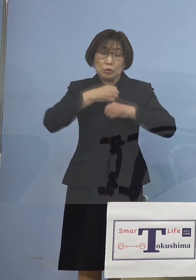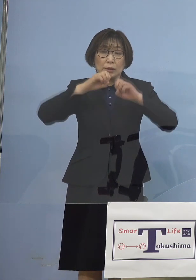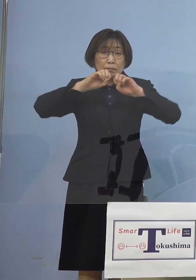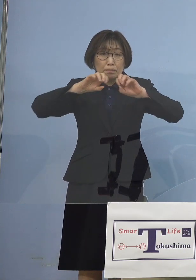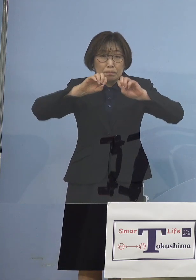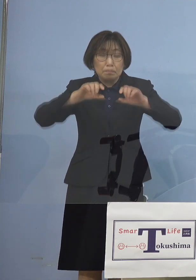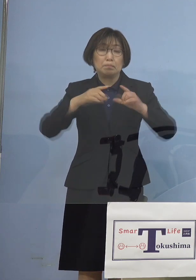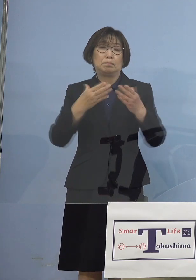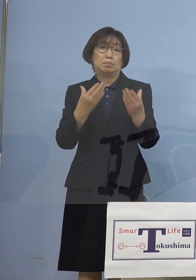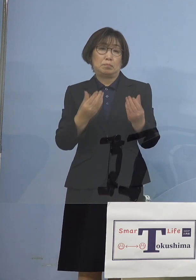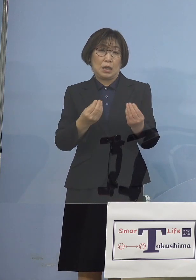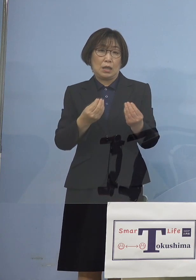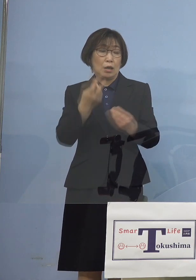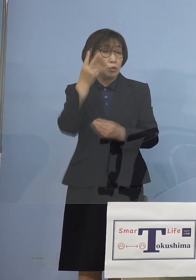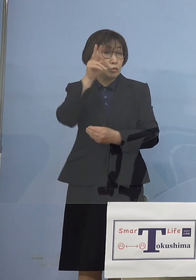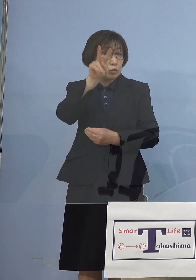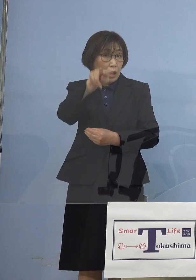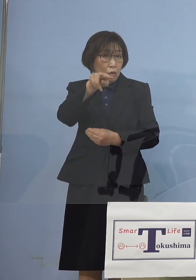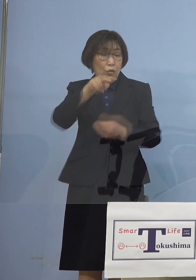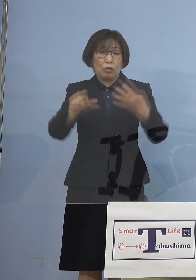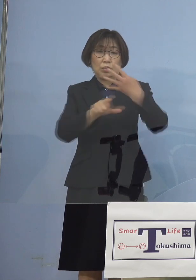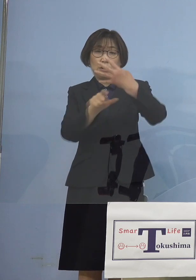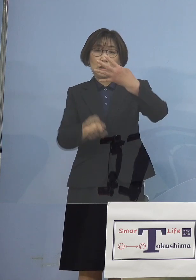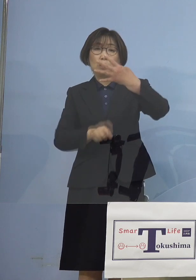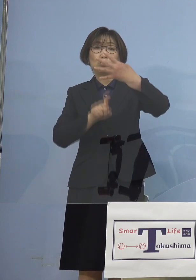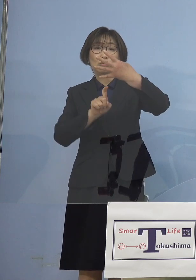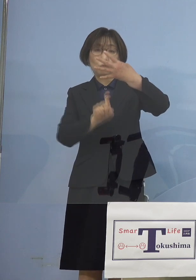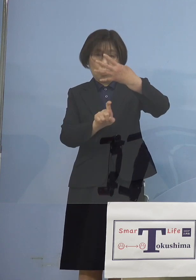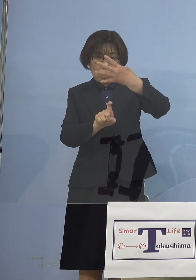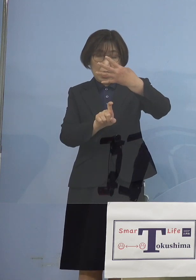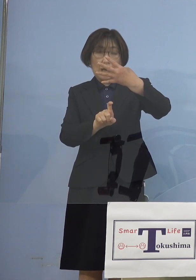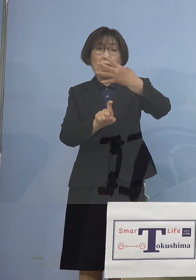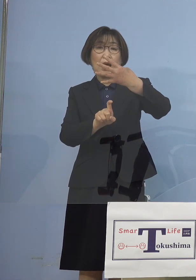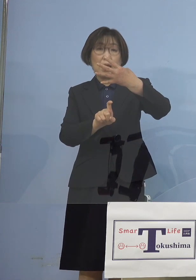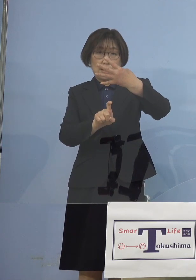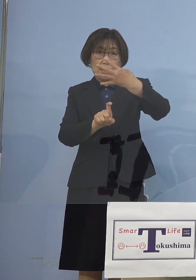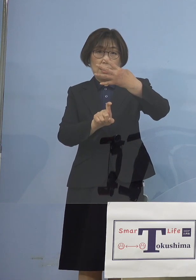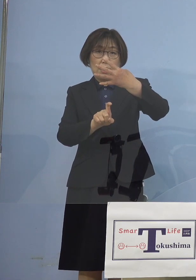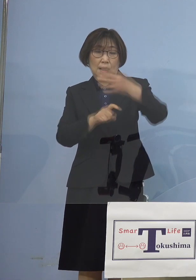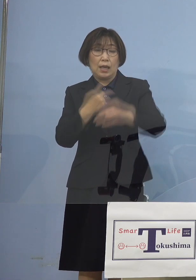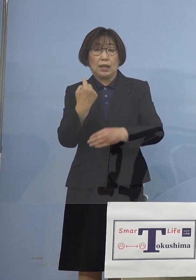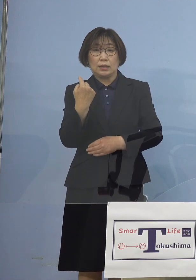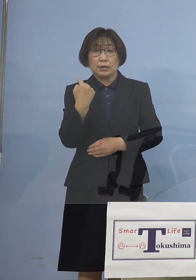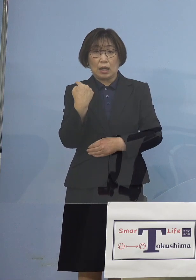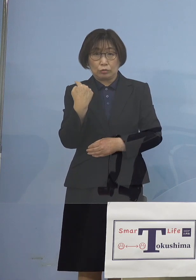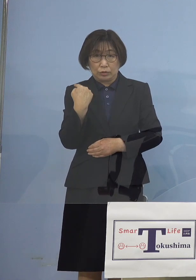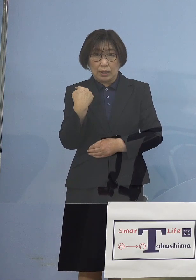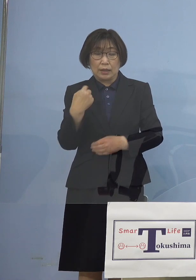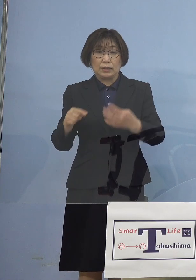その2日後4月10日 昨年の4月16日からの